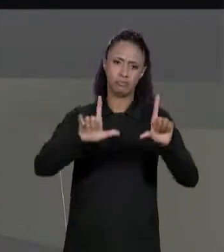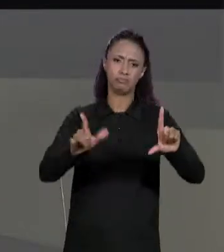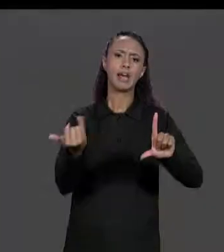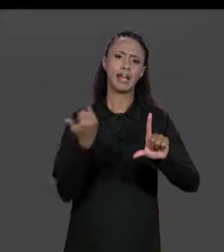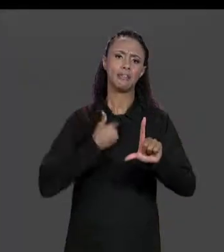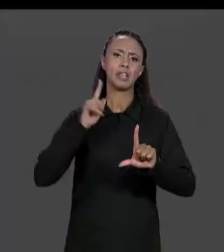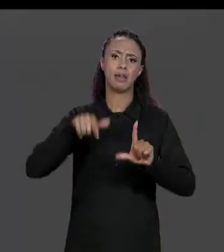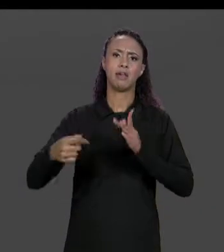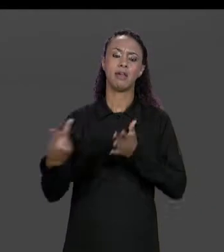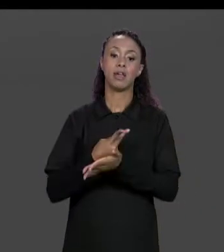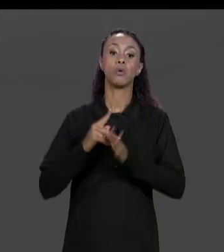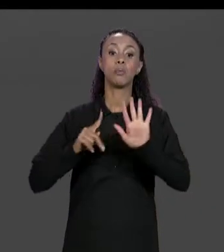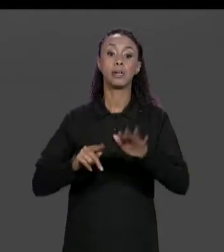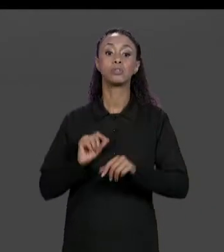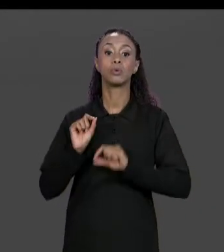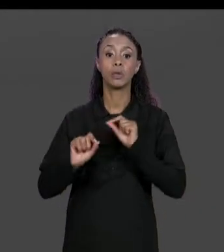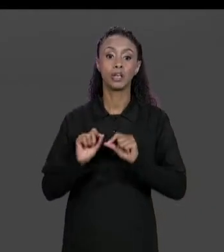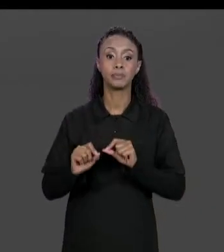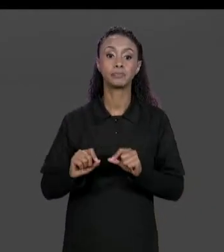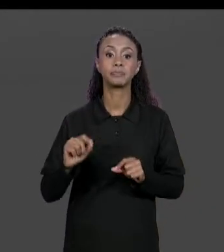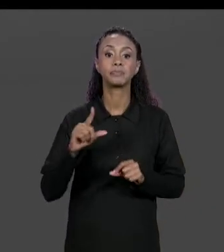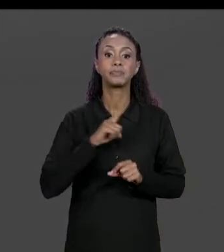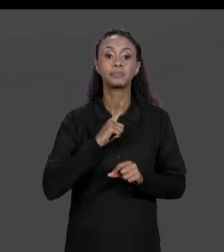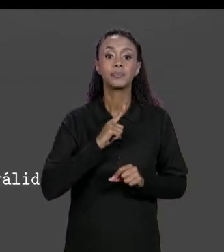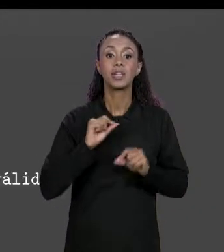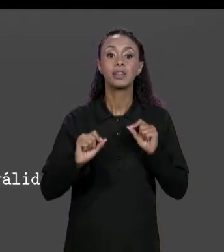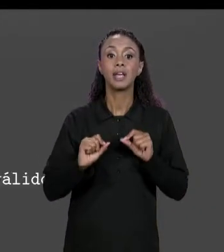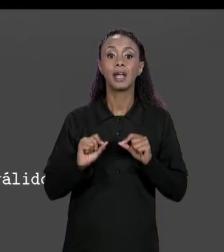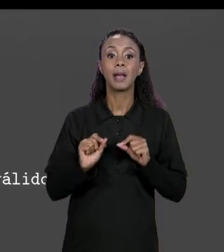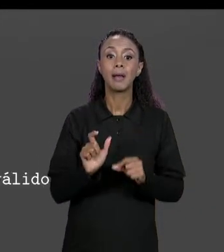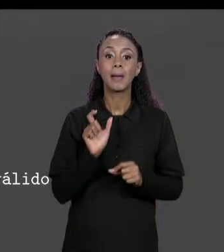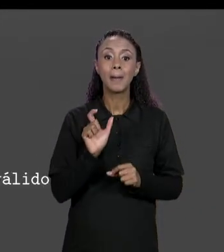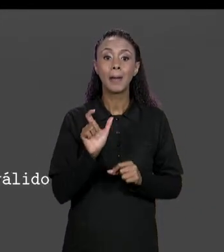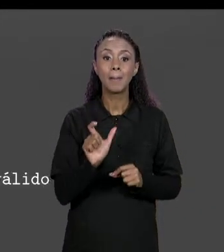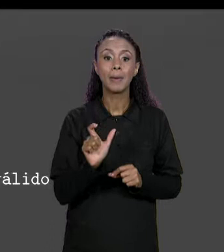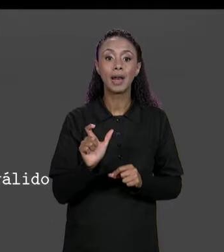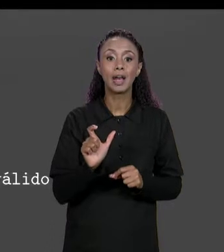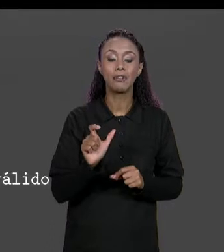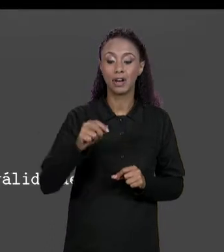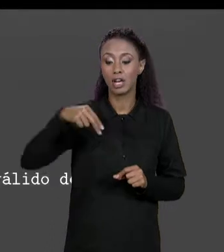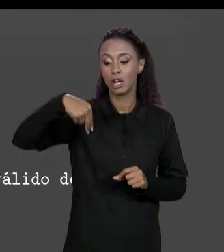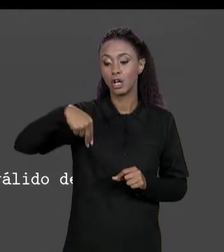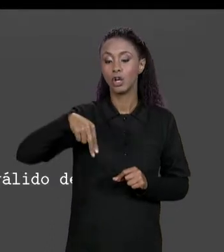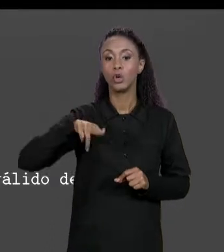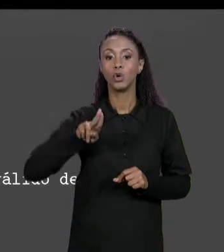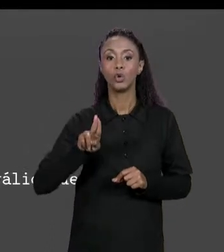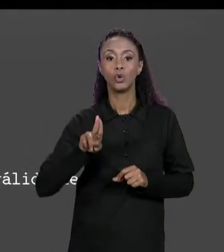"NULL" É UMA PALAVRA RESERVADO EM JAVA JUSTAMENTE PARA INDICAR UMA REFERÊNCIA NULA, EM ENDEREÇO NÃO VÁLIDO.